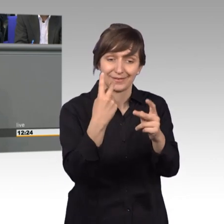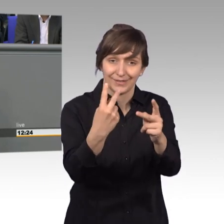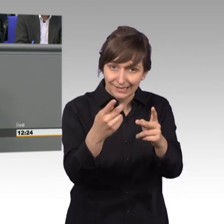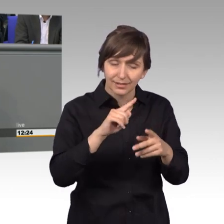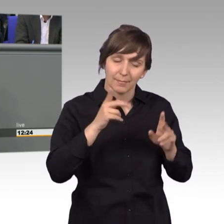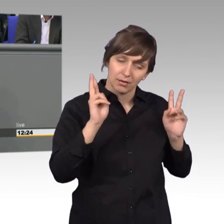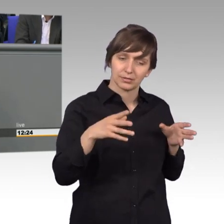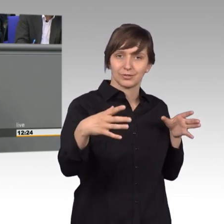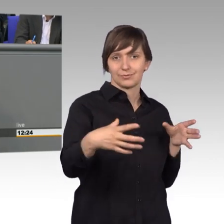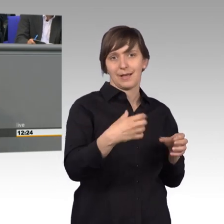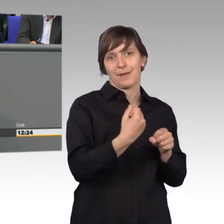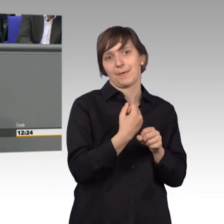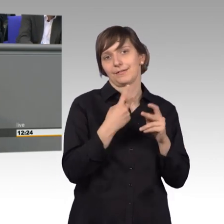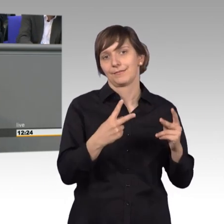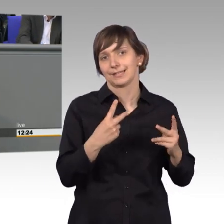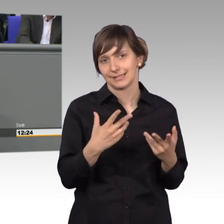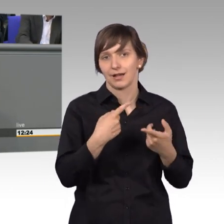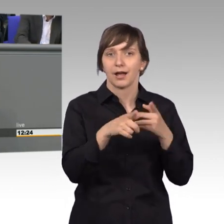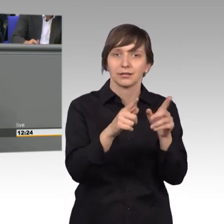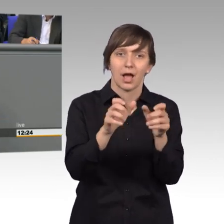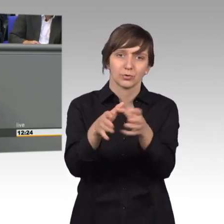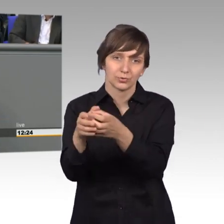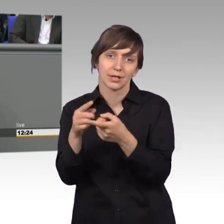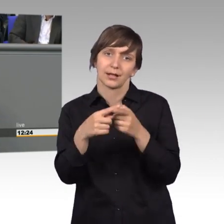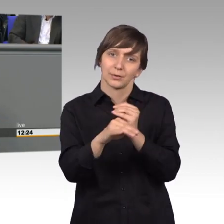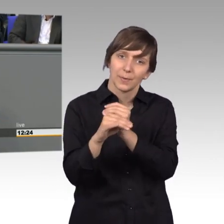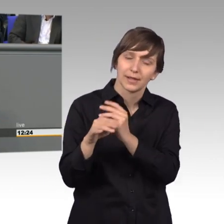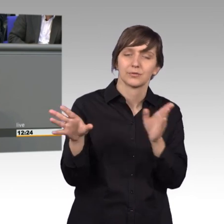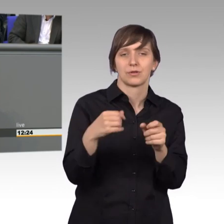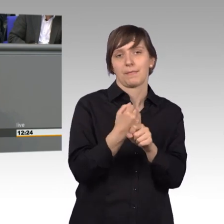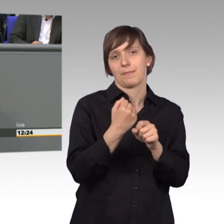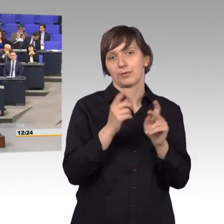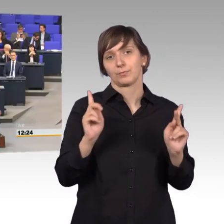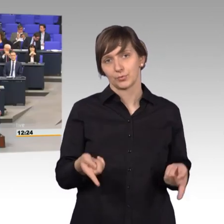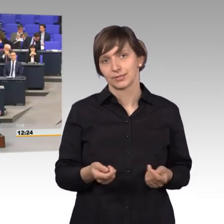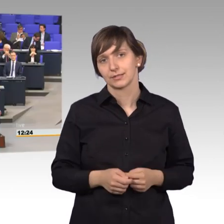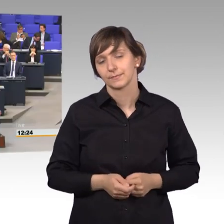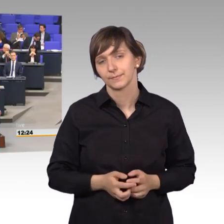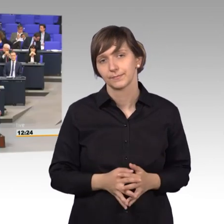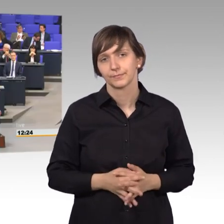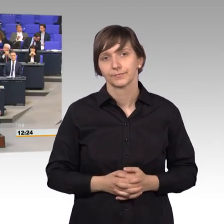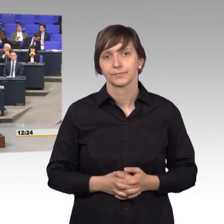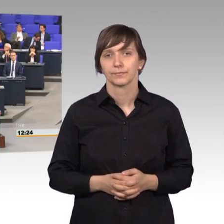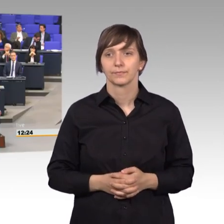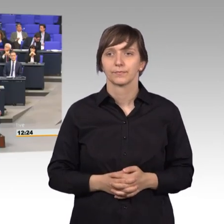mit den anderen Ausschüssen und mit den anderen Kollegen. [Beifall]